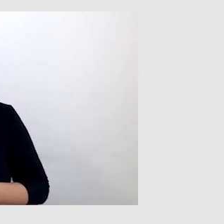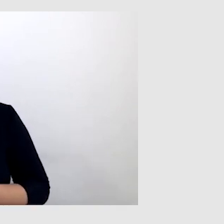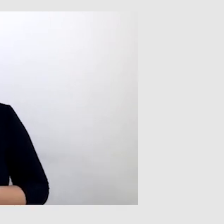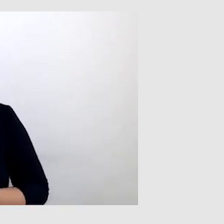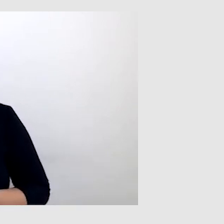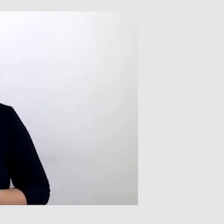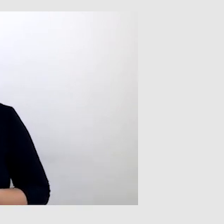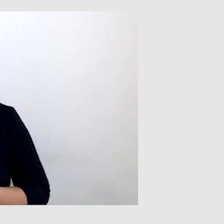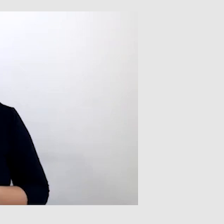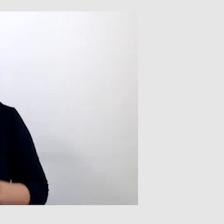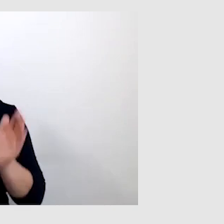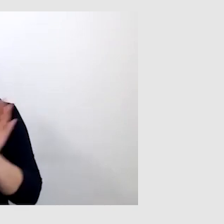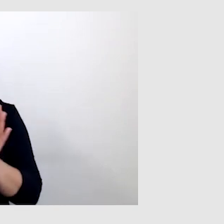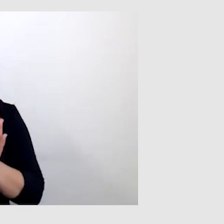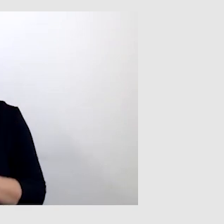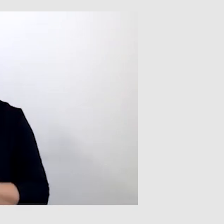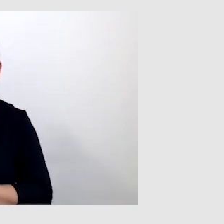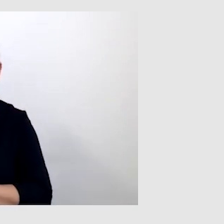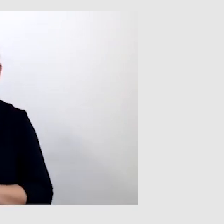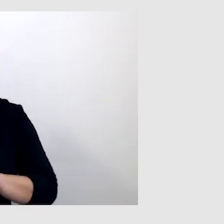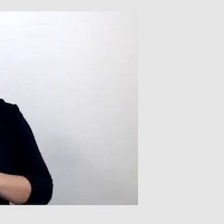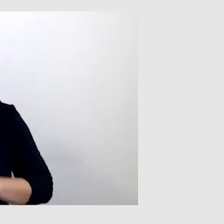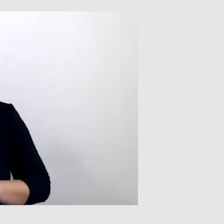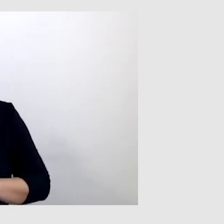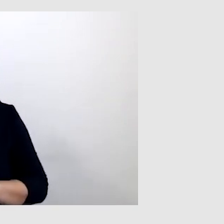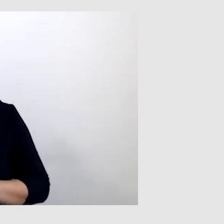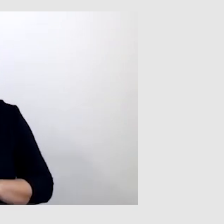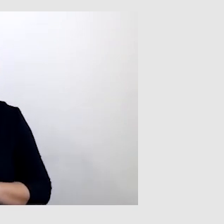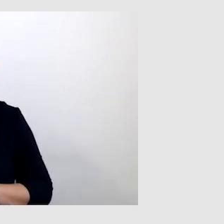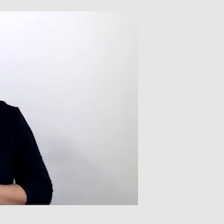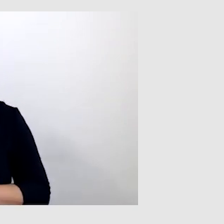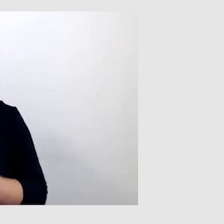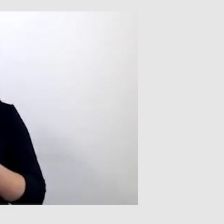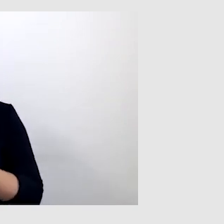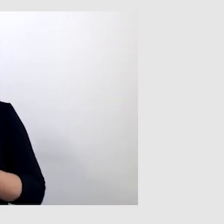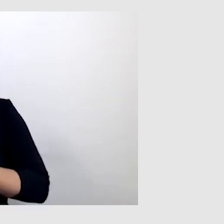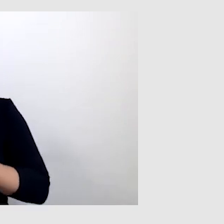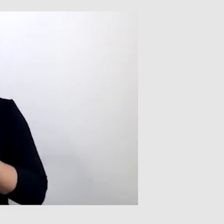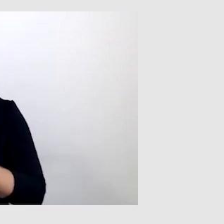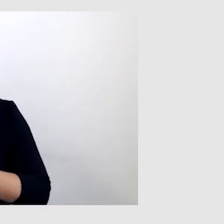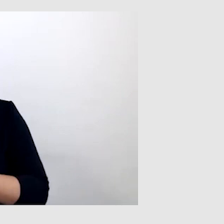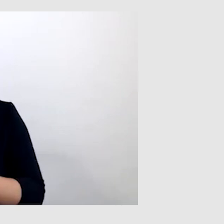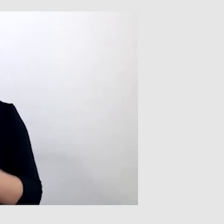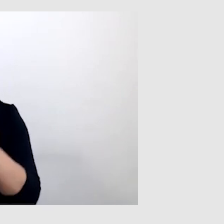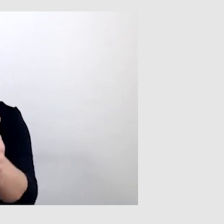to potrzebuję osoby drugiej, która by mogła powtórzyć wypowiedź tej osoby